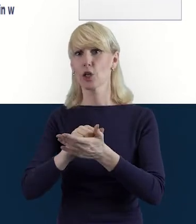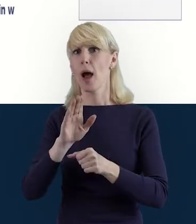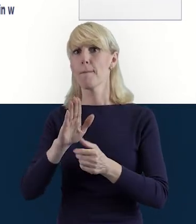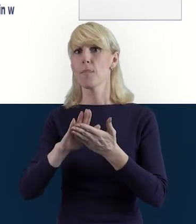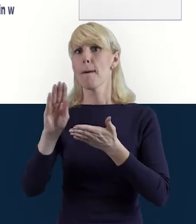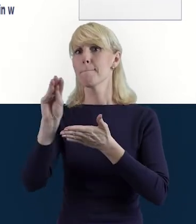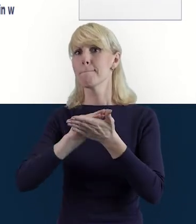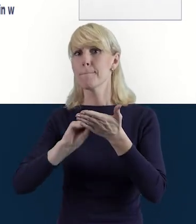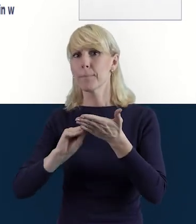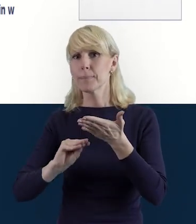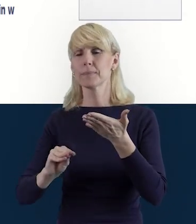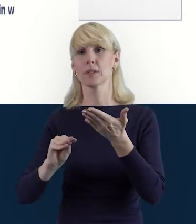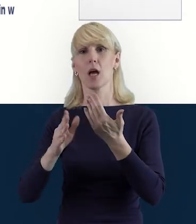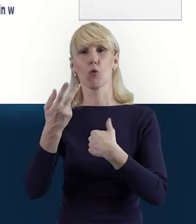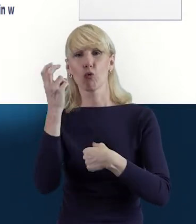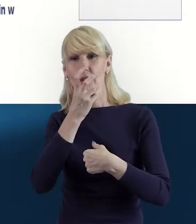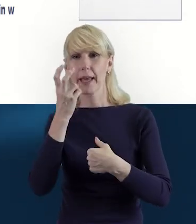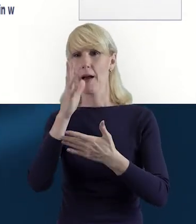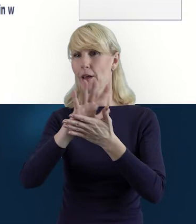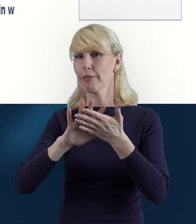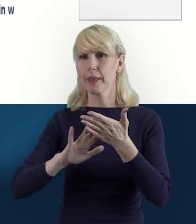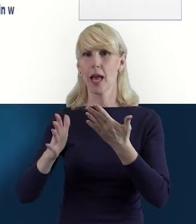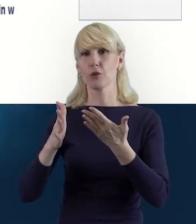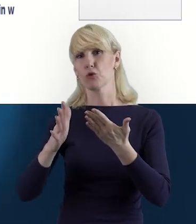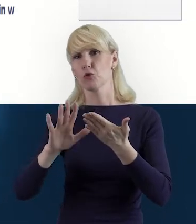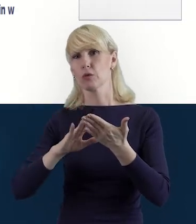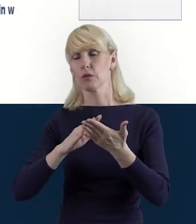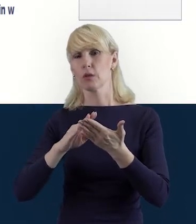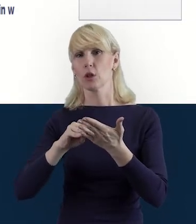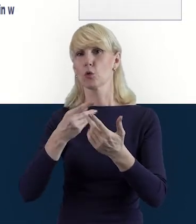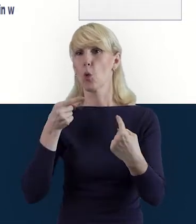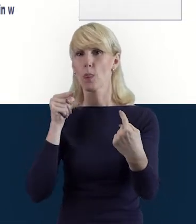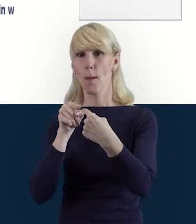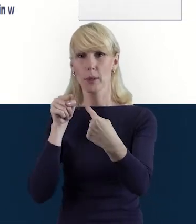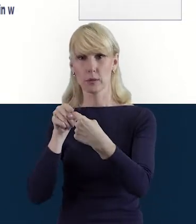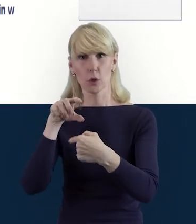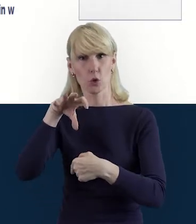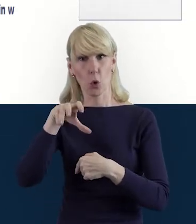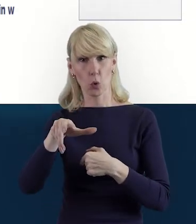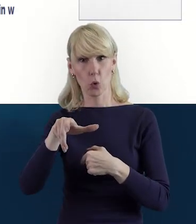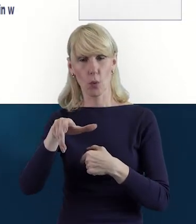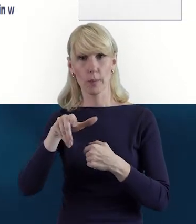też dostosowując ciekawość treści, do danego przedziału wiekowego.